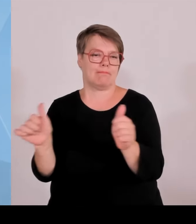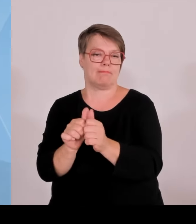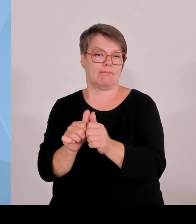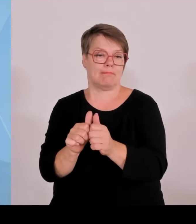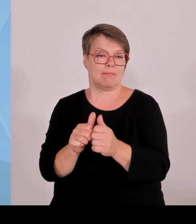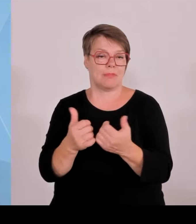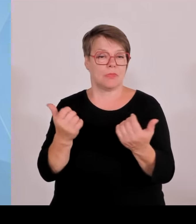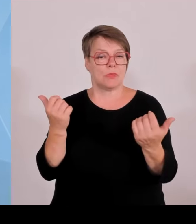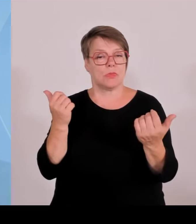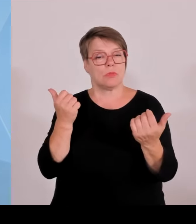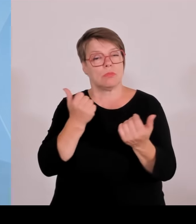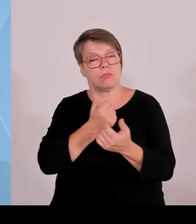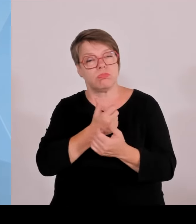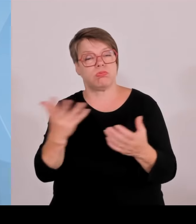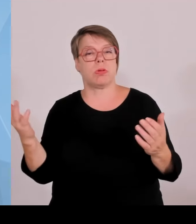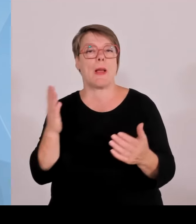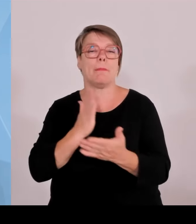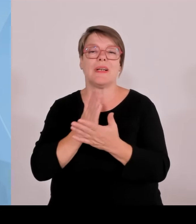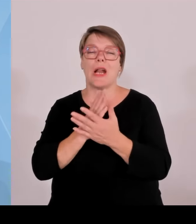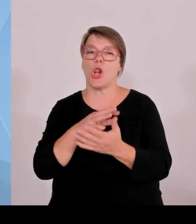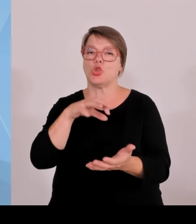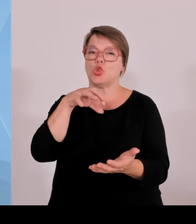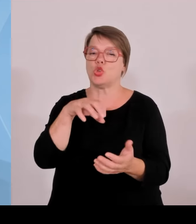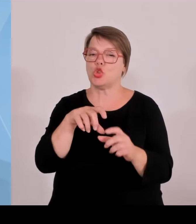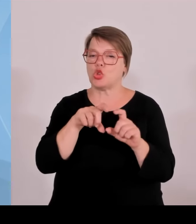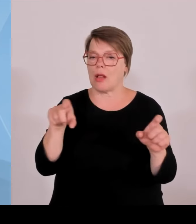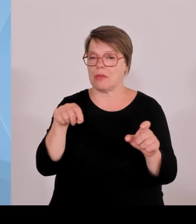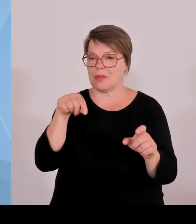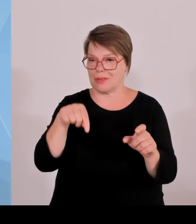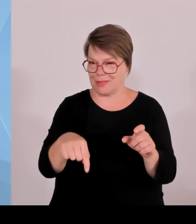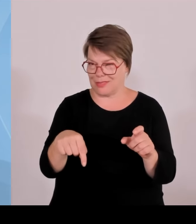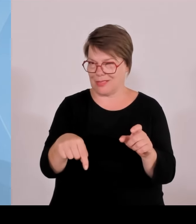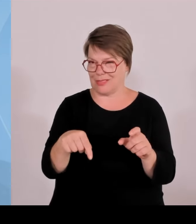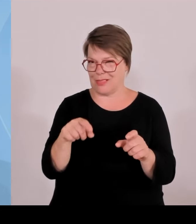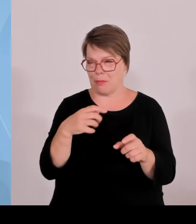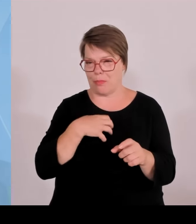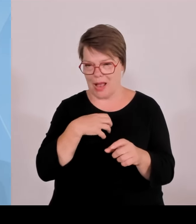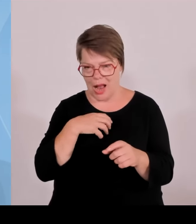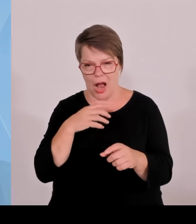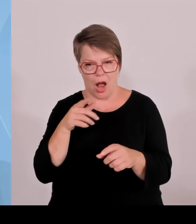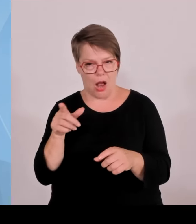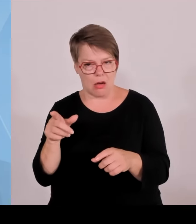hat, das Kleingeld noch nicht so hat, in Anführungszeichen, sich weiterzuentwickeln. Vielleicht